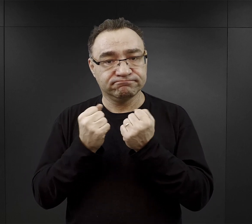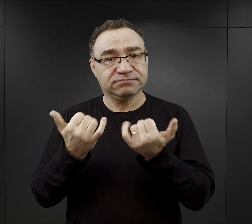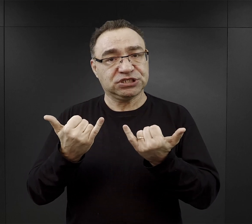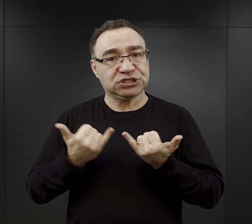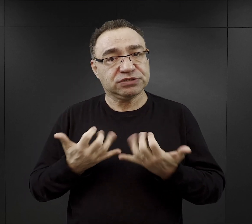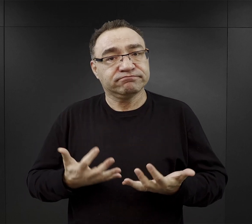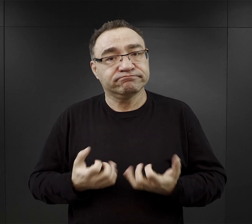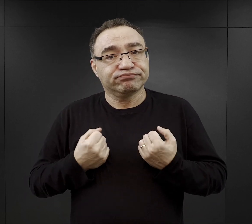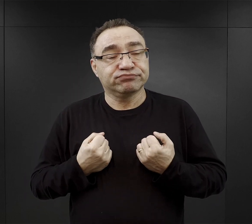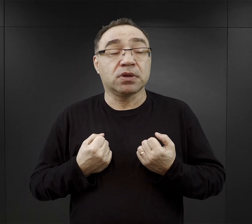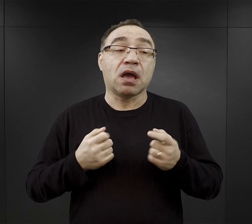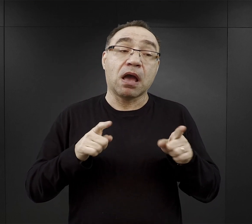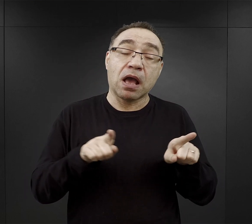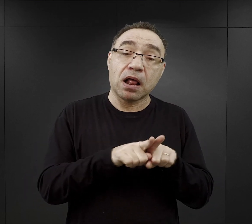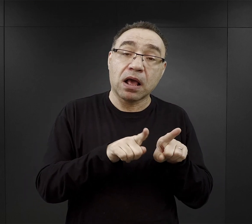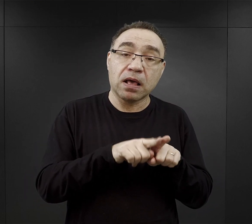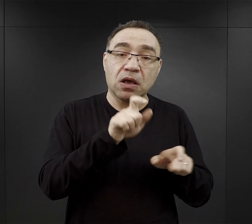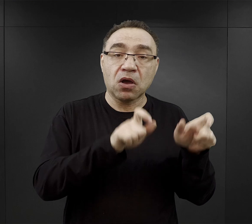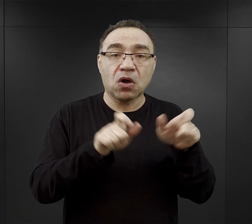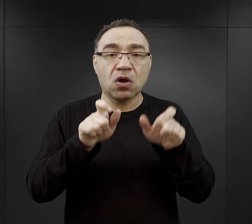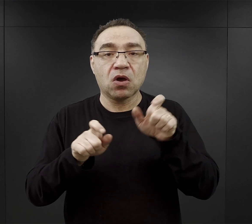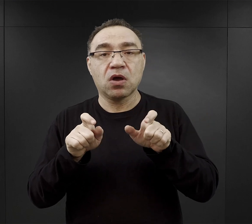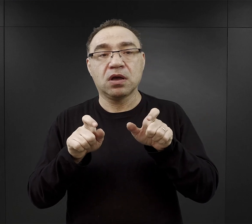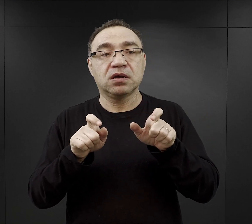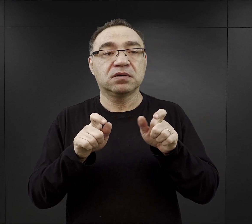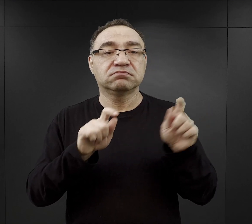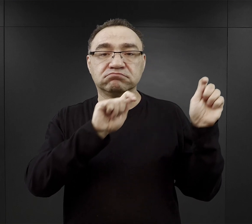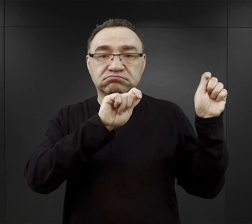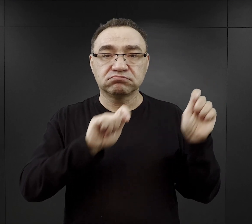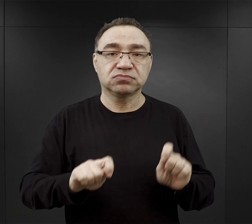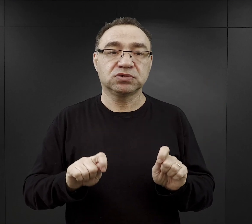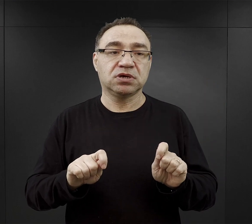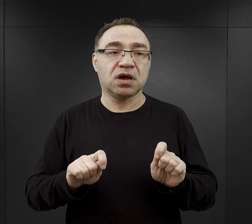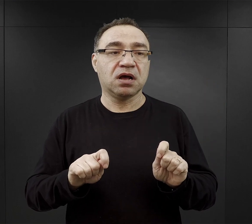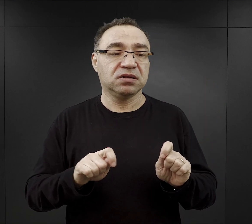ale też są i tacy, którzy mówią, że przyjechali do obozu wierzący,